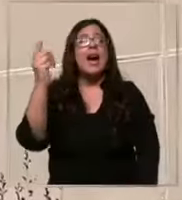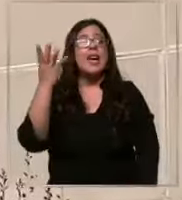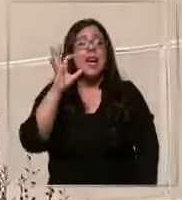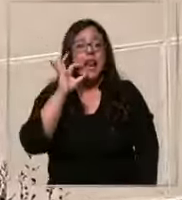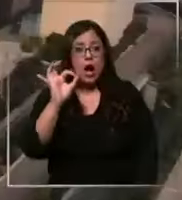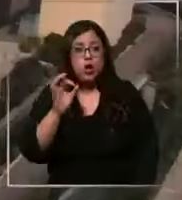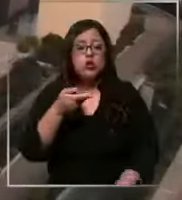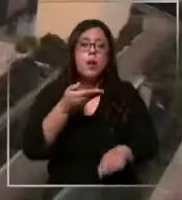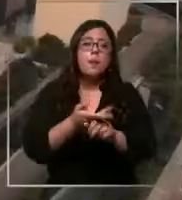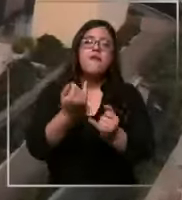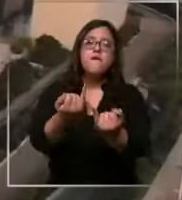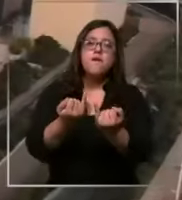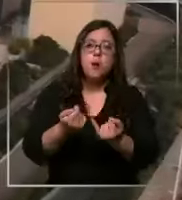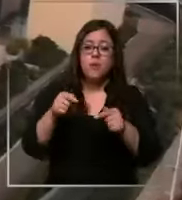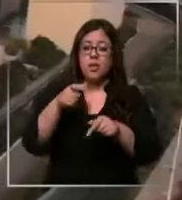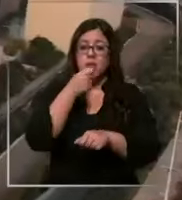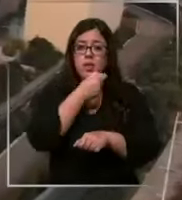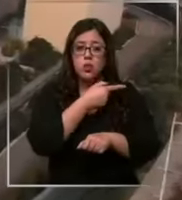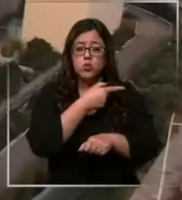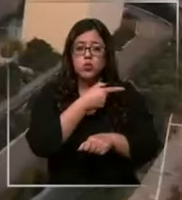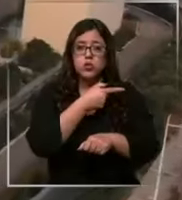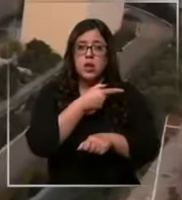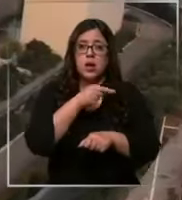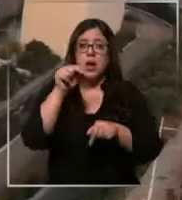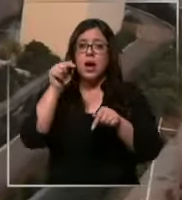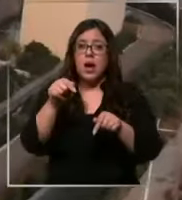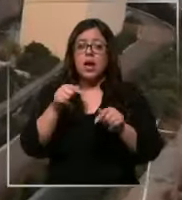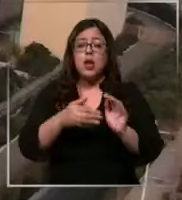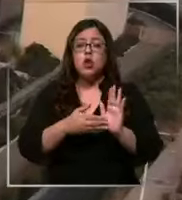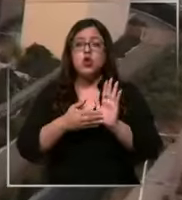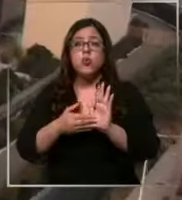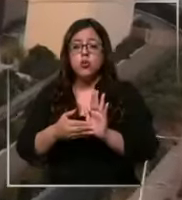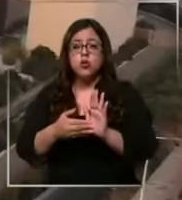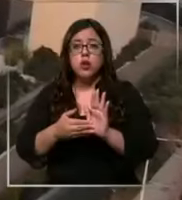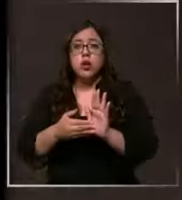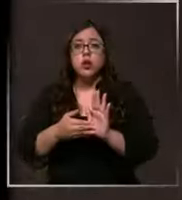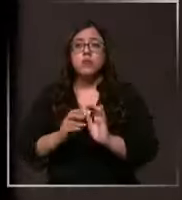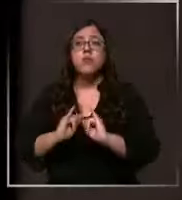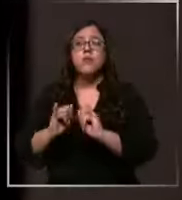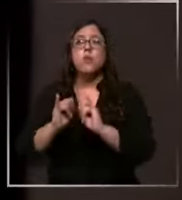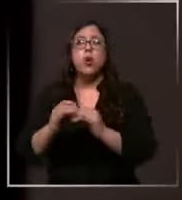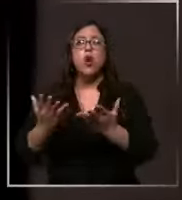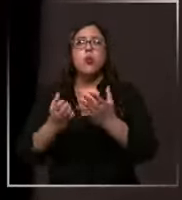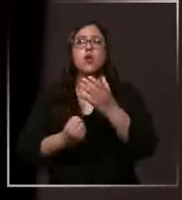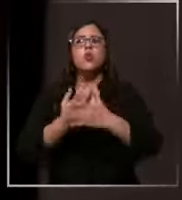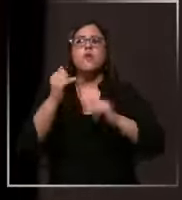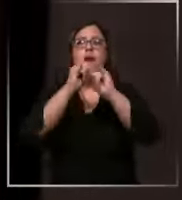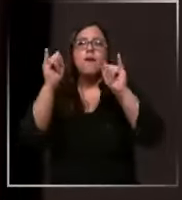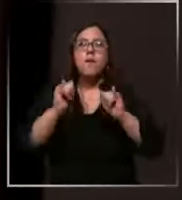antecedentes sobre esta denuncia nos mostraron en detalle Cómo es la nueva forma de distribución de